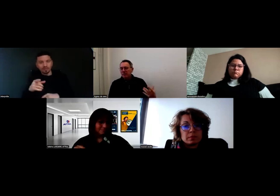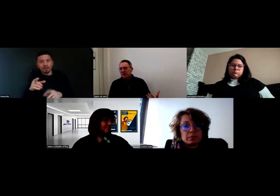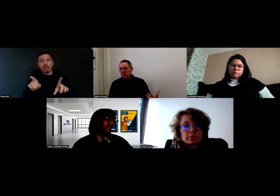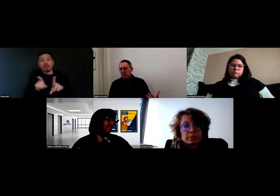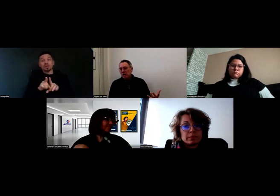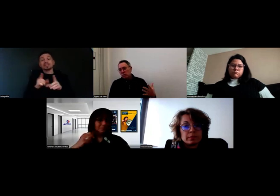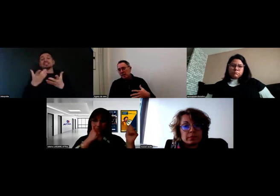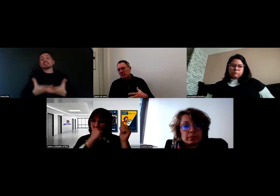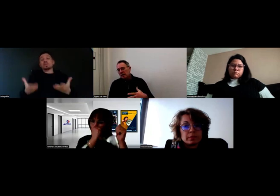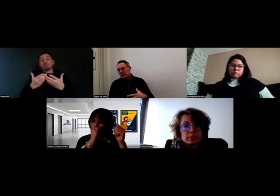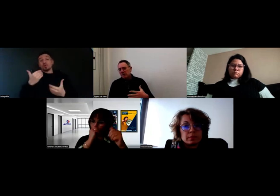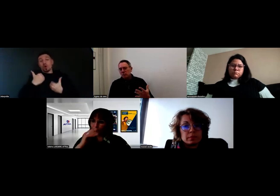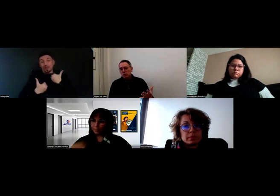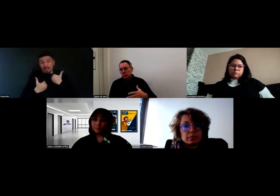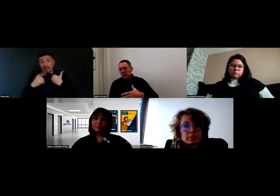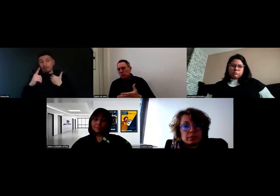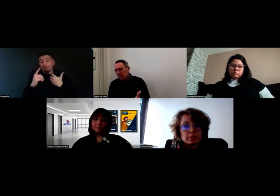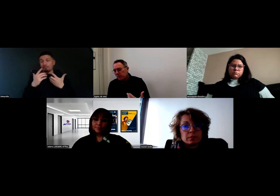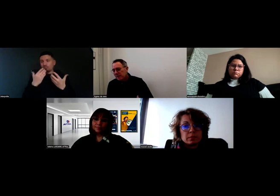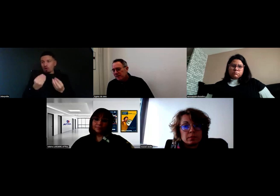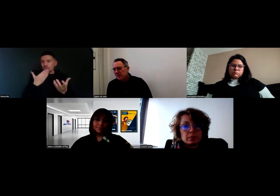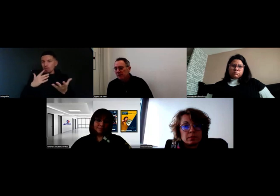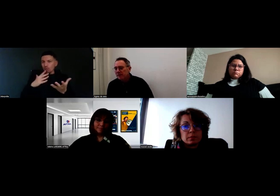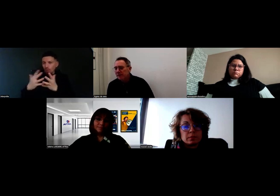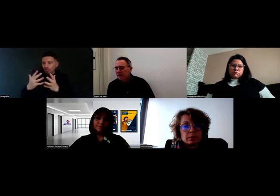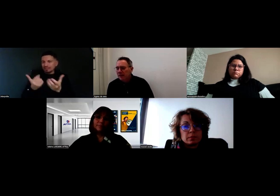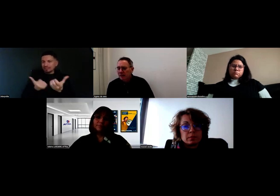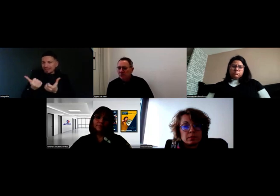ça permet d'améliorer le service, le produit, ou les process, même en interne.